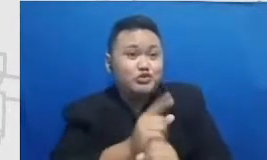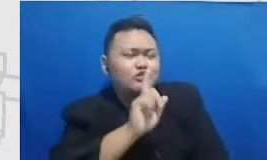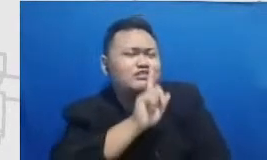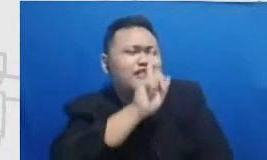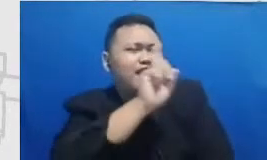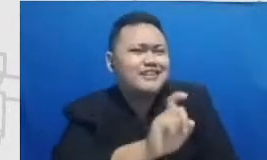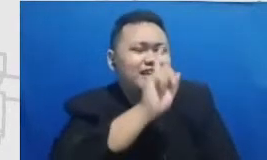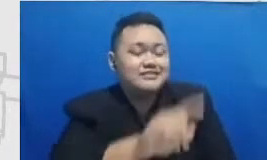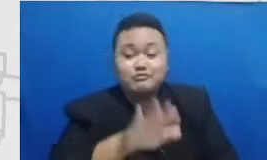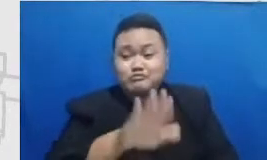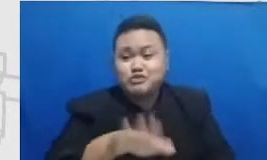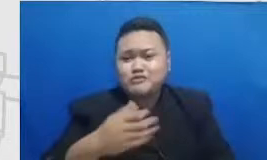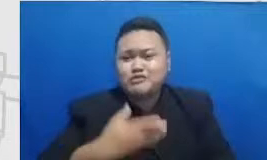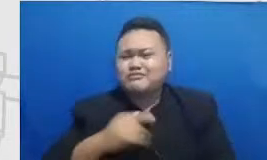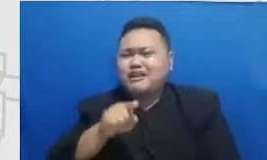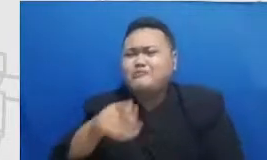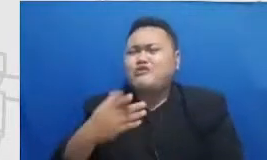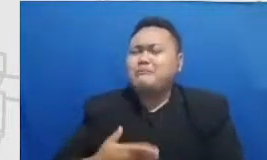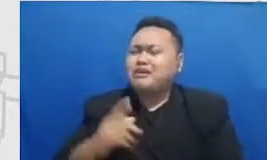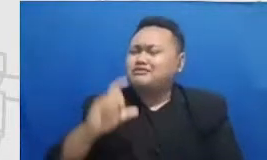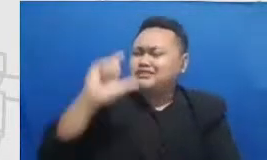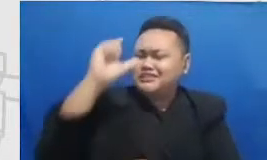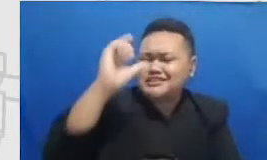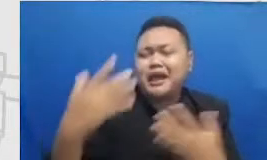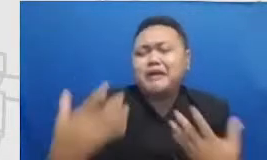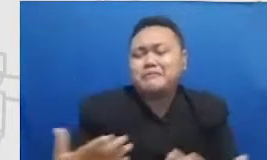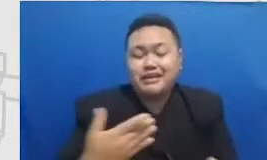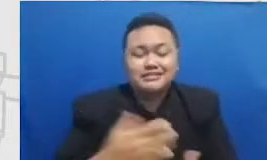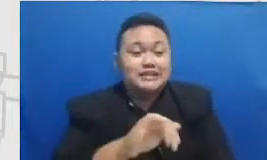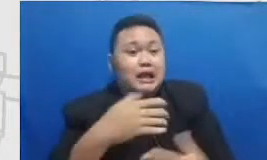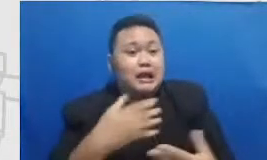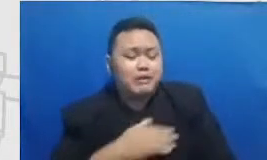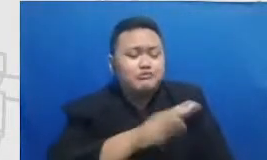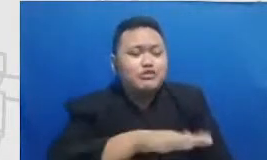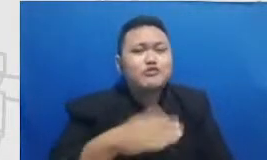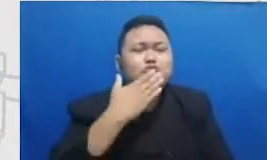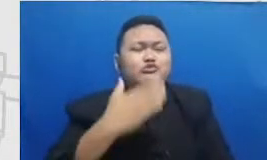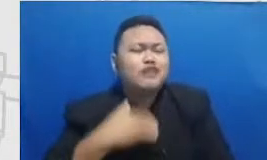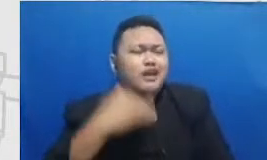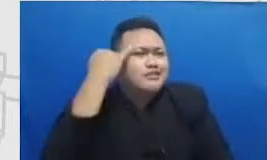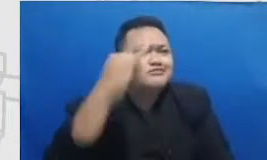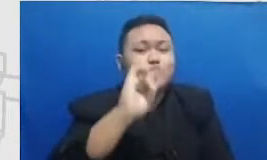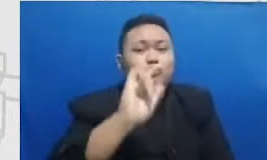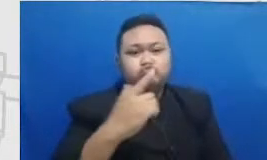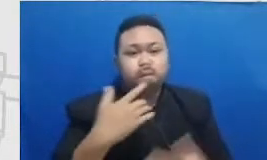sekali ya murid-murid itu mempunyai inisiatif dan atas the box karena referensi mereka itu sekarang